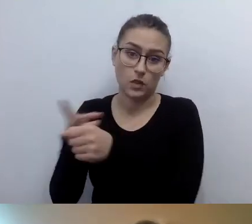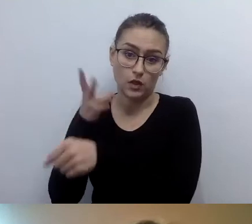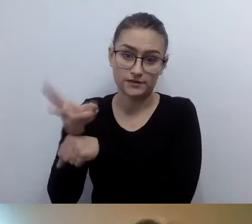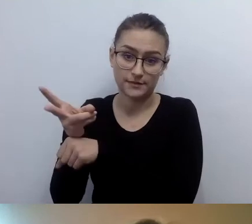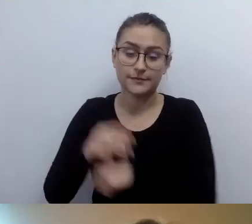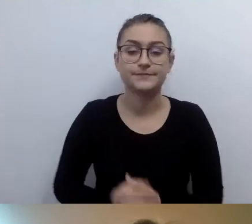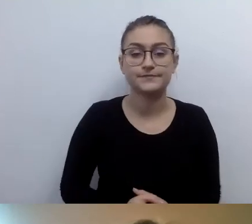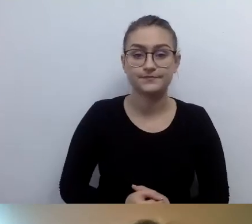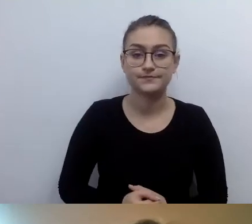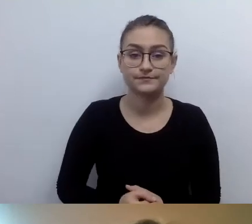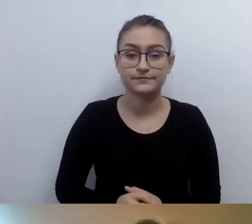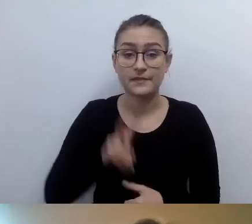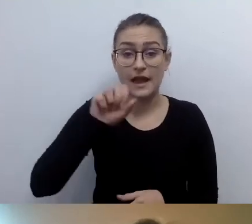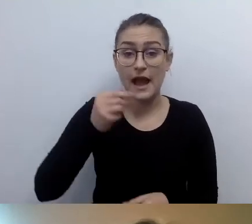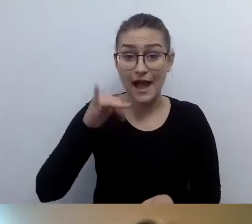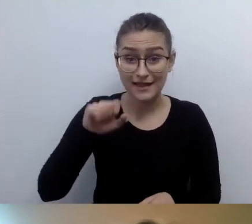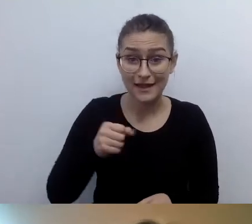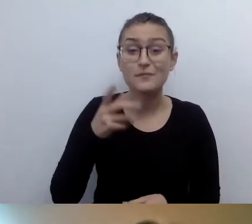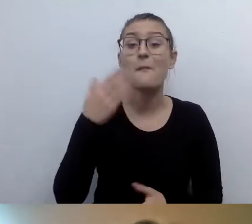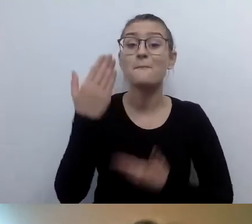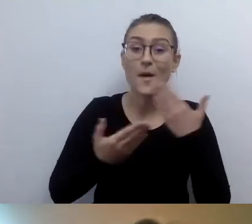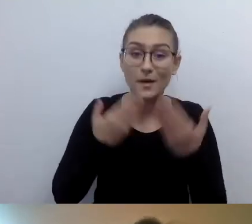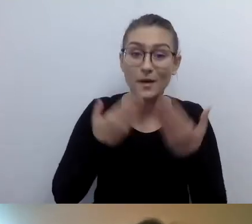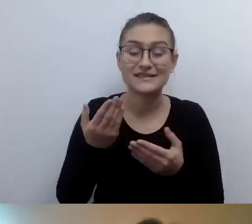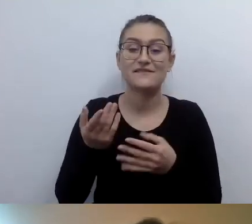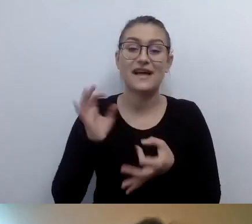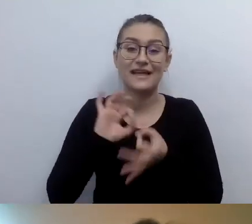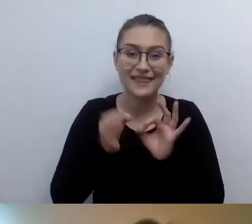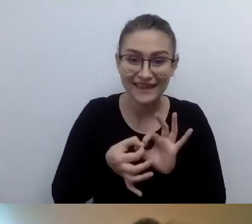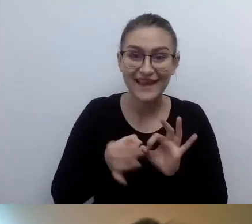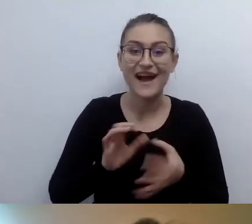MAŁGORZATA: No dobrze. Hania pozdrawia z Gdyni. Pozdrowienia, Haniu.